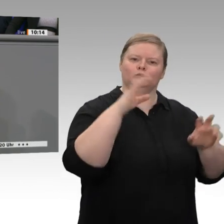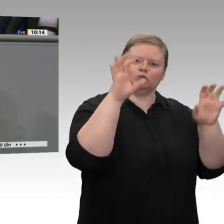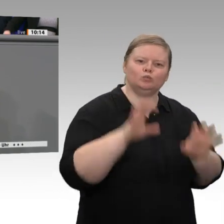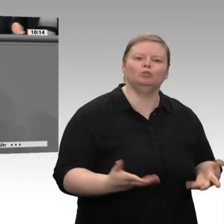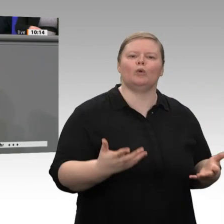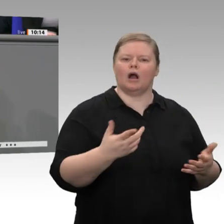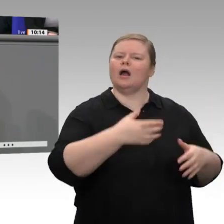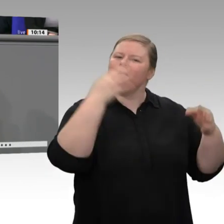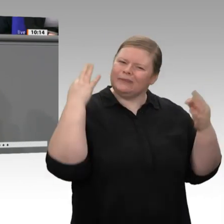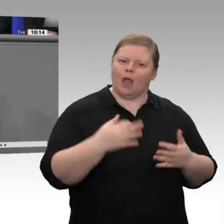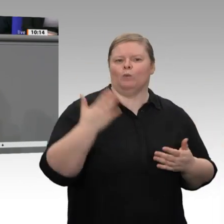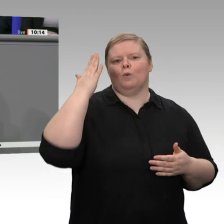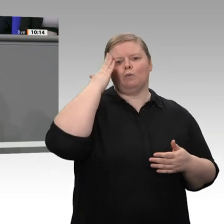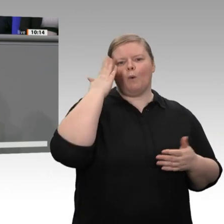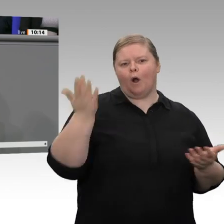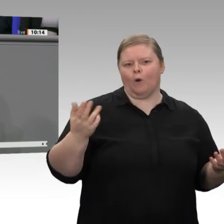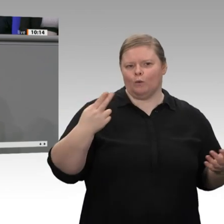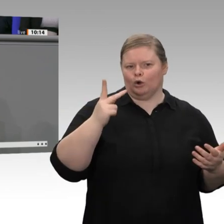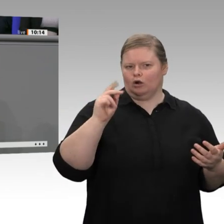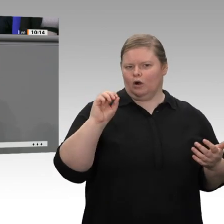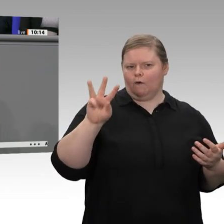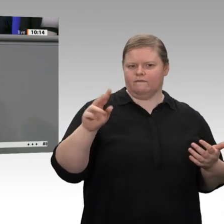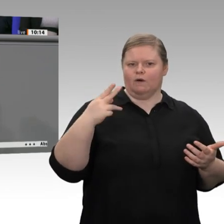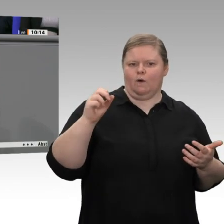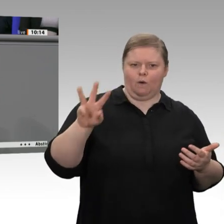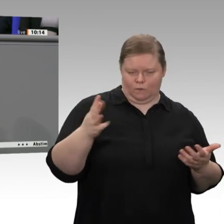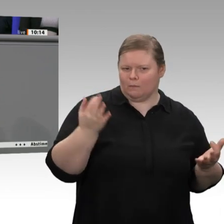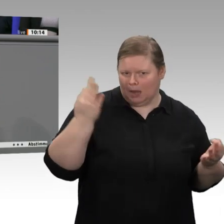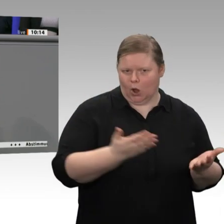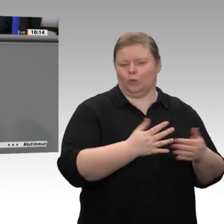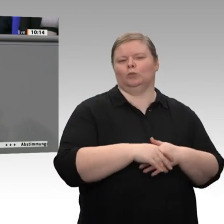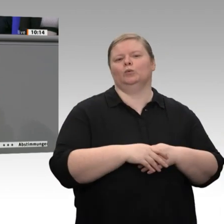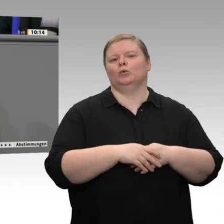des Koalitionsausschusses zügig umsetzen. Was mir